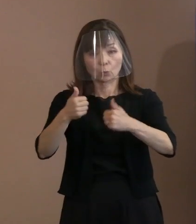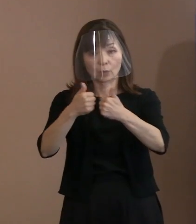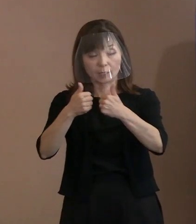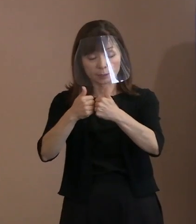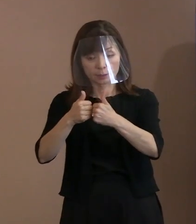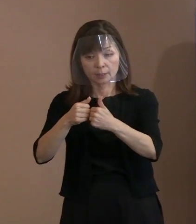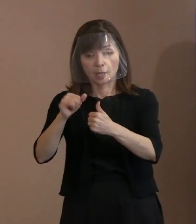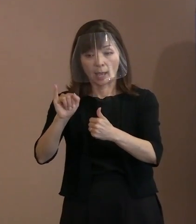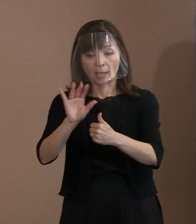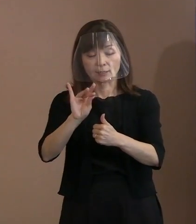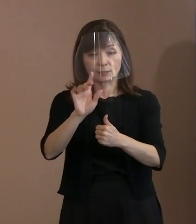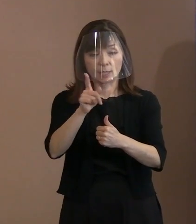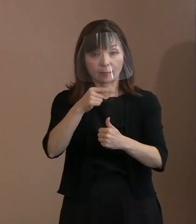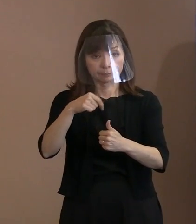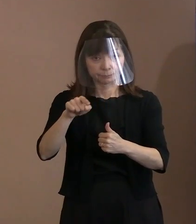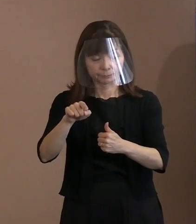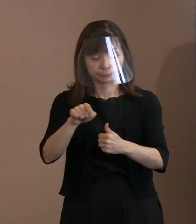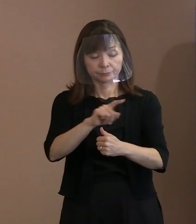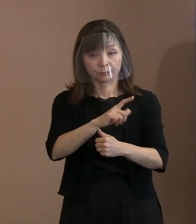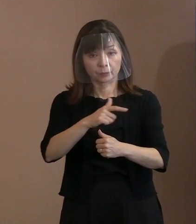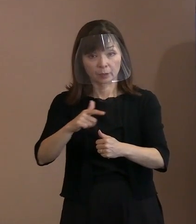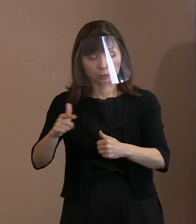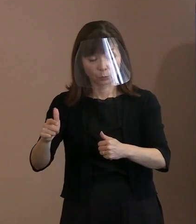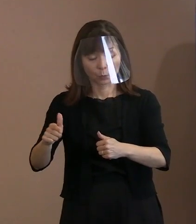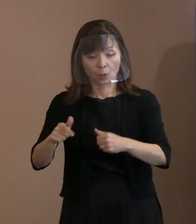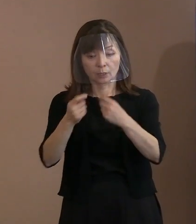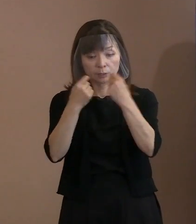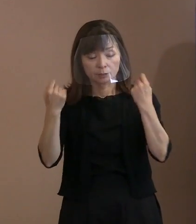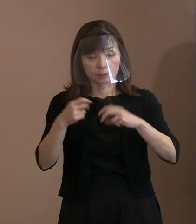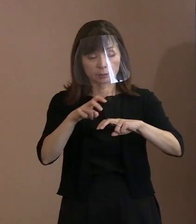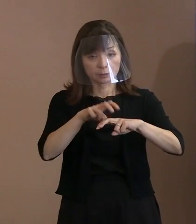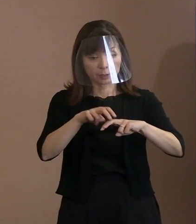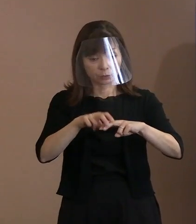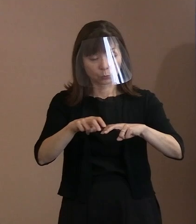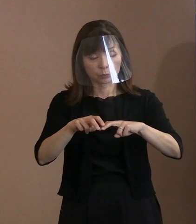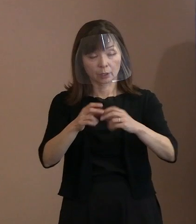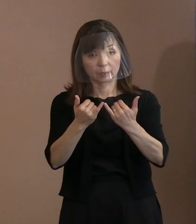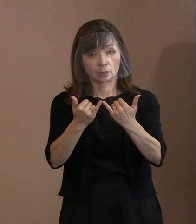そして式典への参加大使などに 情報提供をするといったことに加えて､